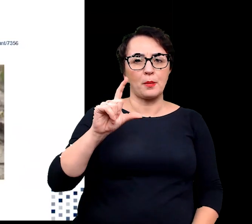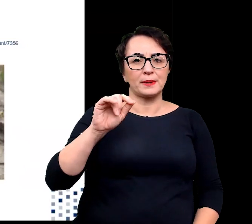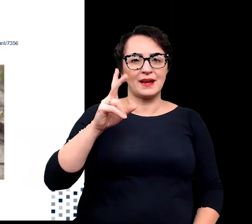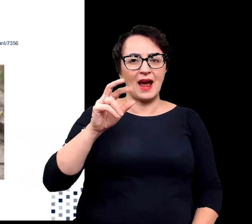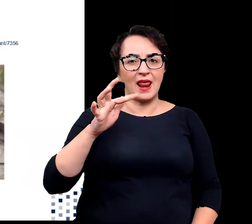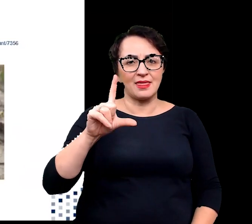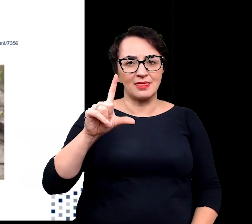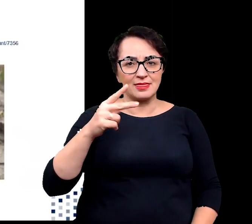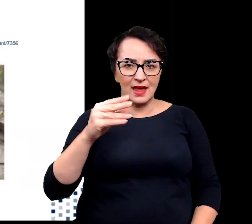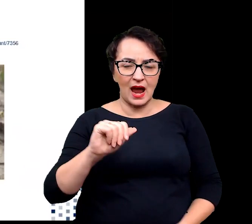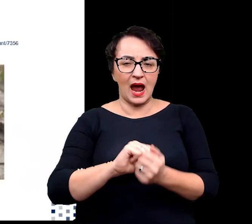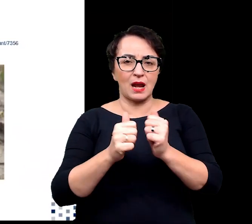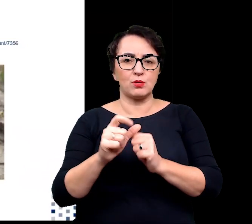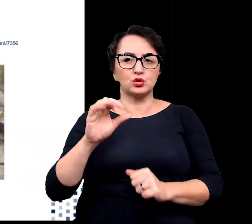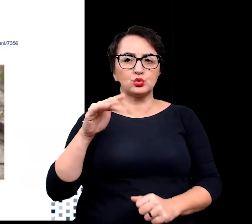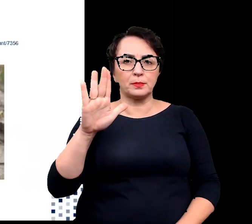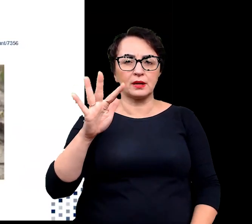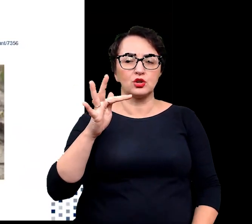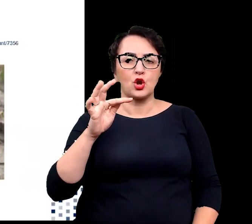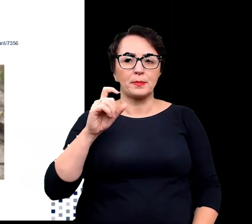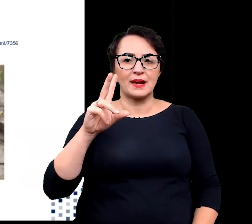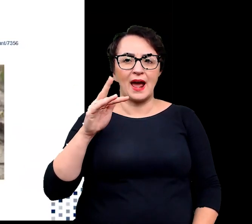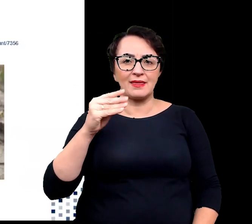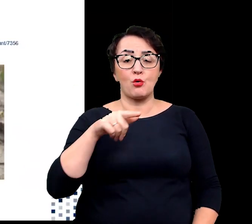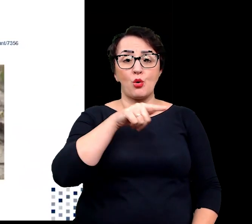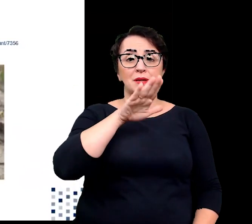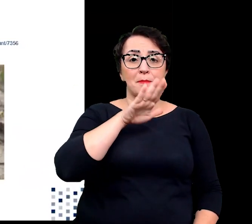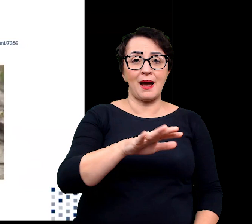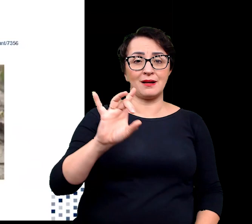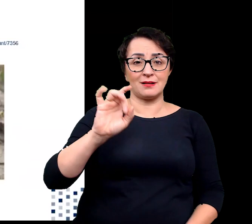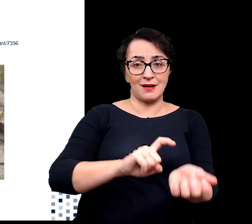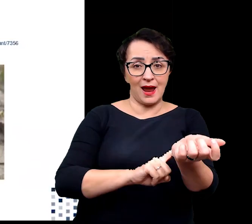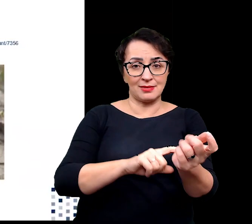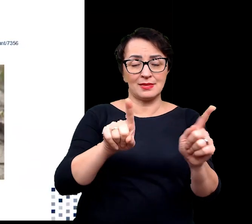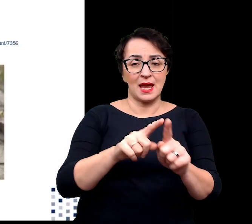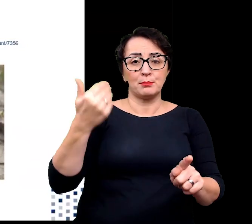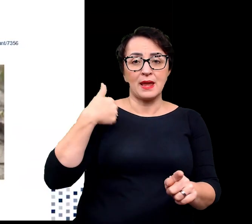Halofity posiadają geny i białka, pozwalające przeciwdziałać niekorzystnym skutkom zasolenia.